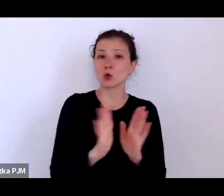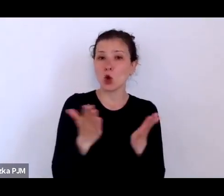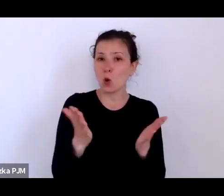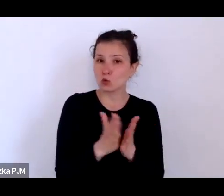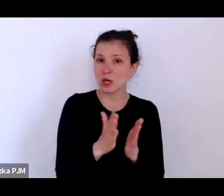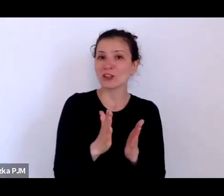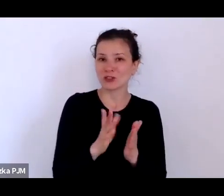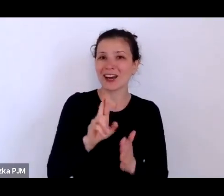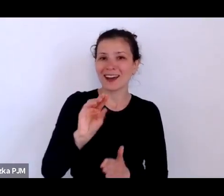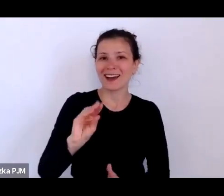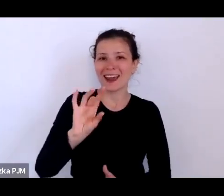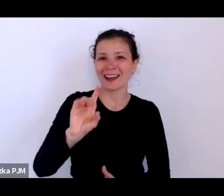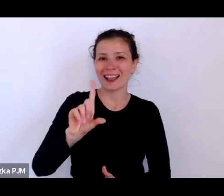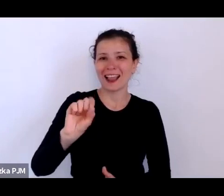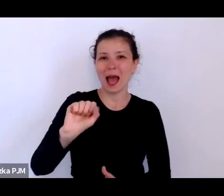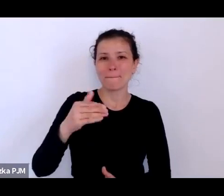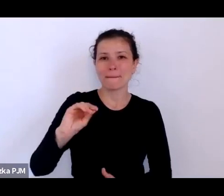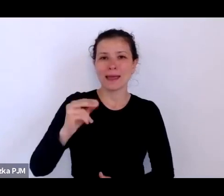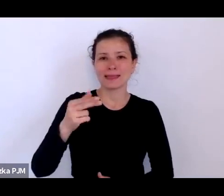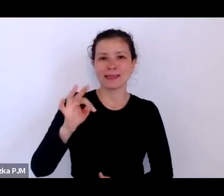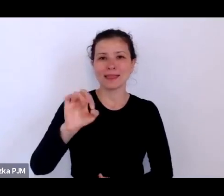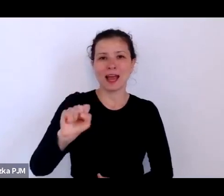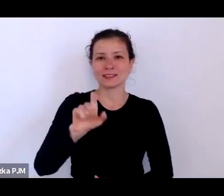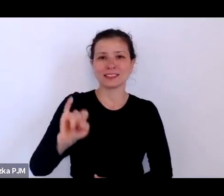to była taka książeczka, która